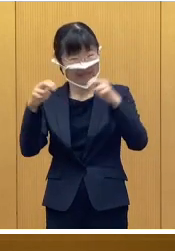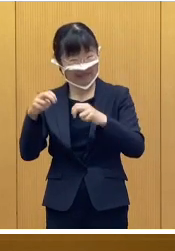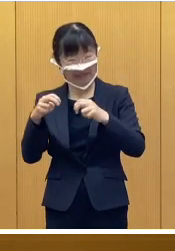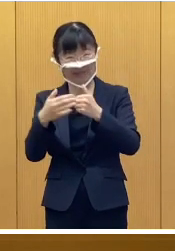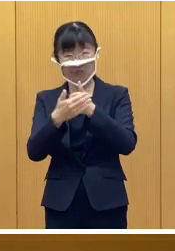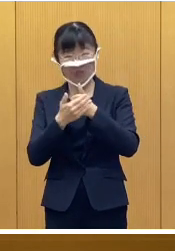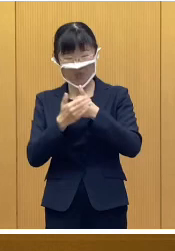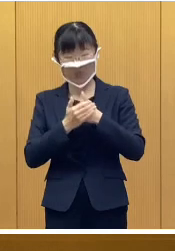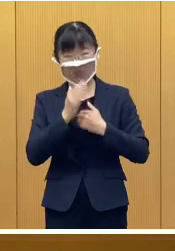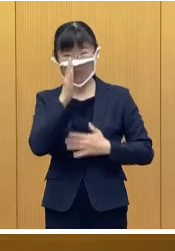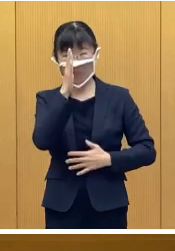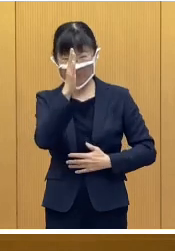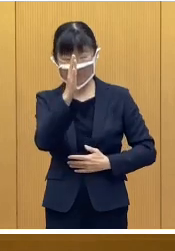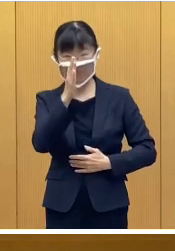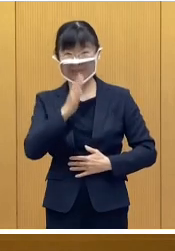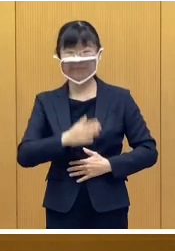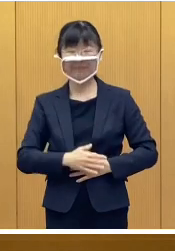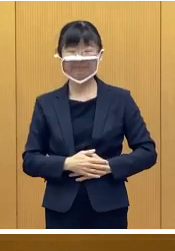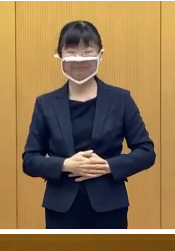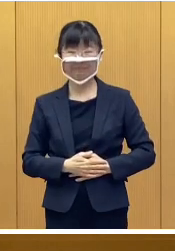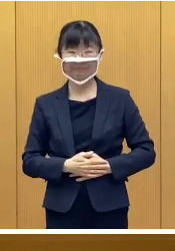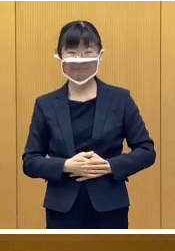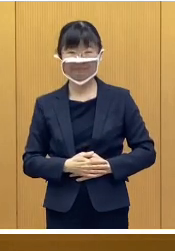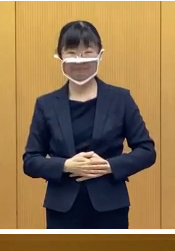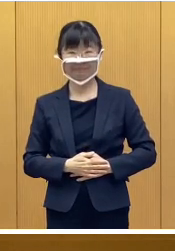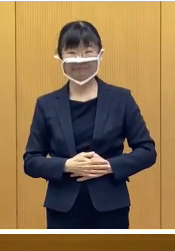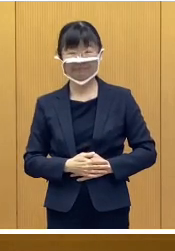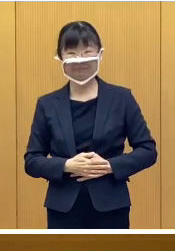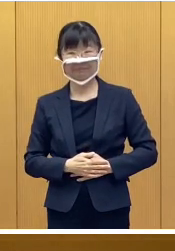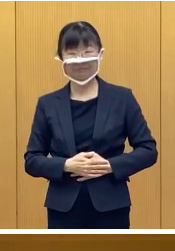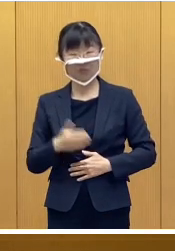ご協力、よろしくお願いします